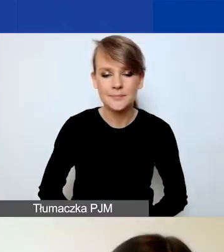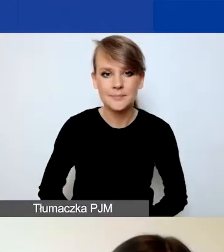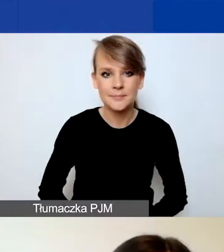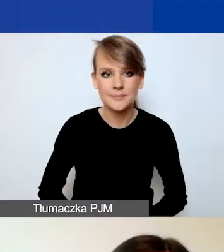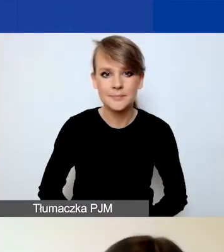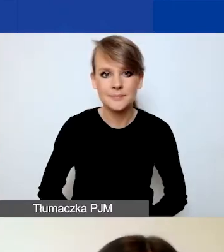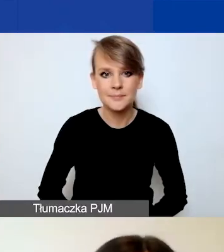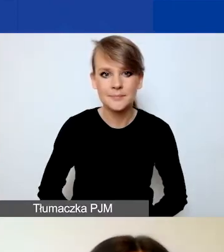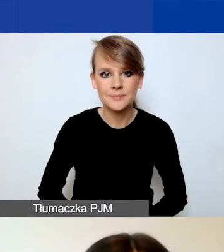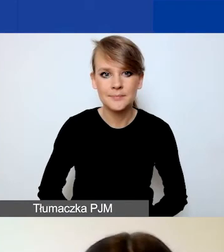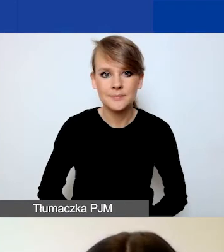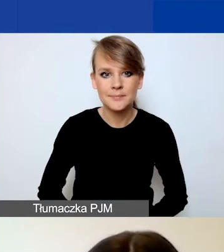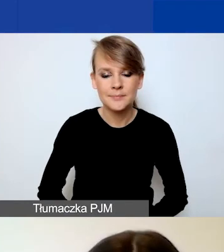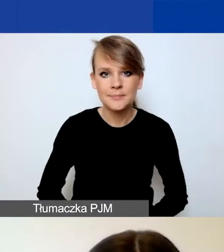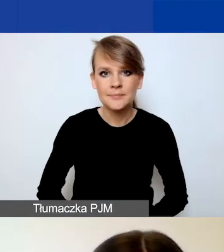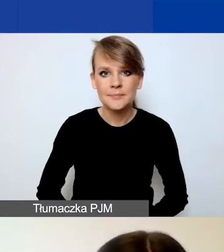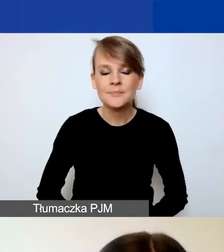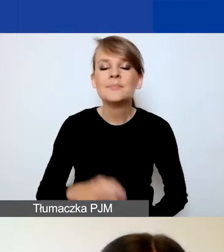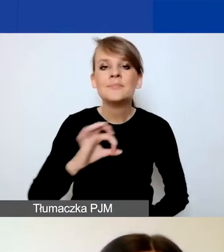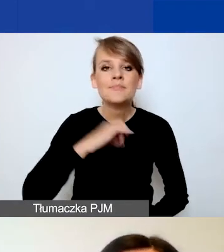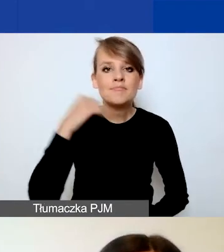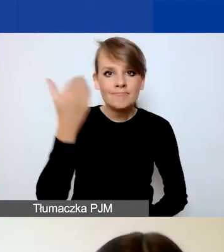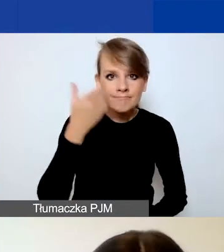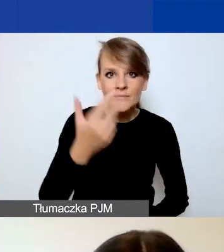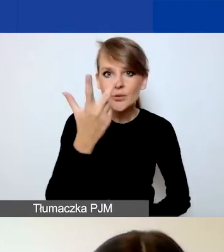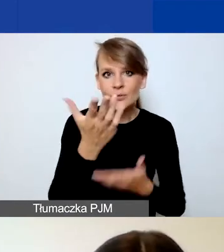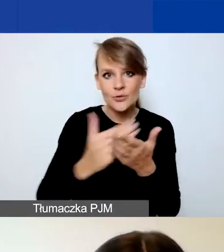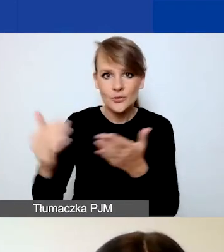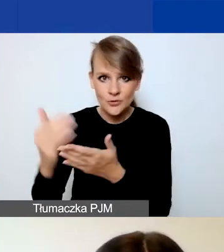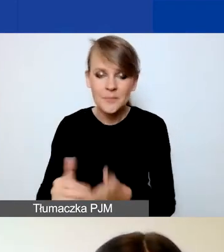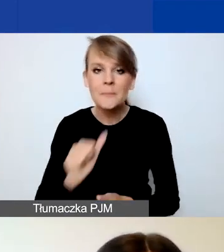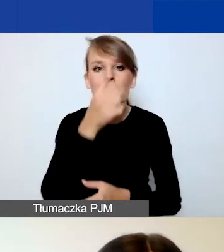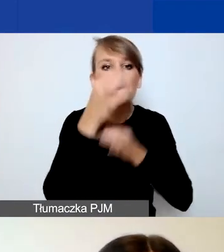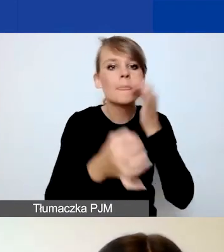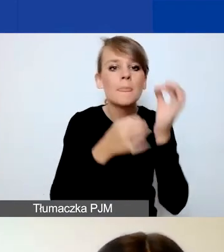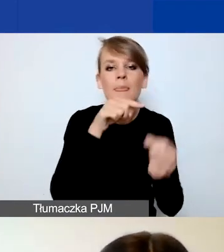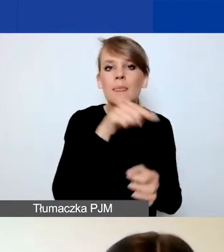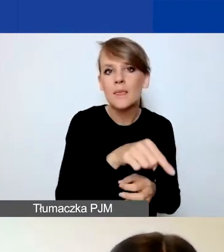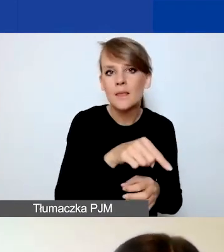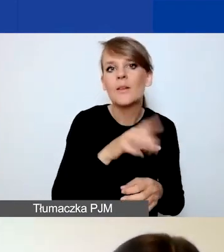Podzieliłam prezentację na trzy części. Najpierw opowiem o Generatorze, później o formularzu wniosku